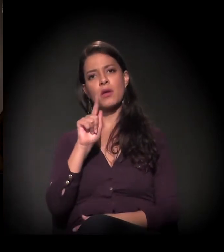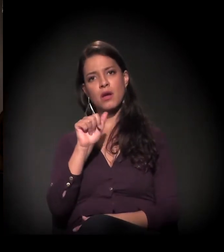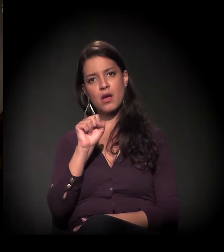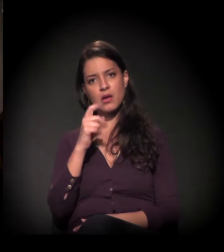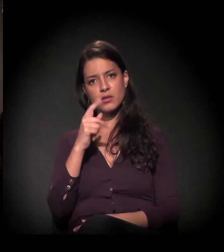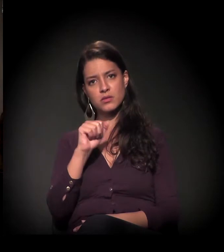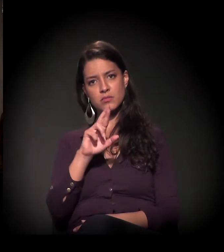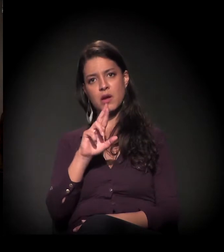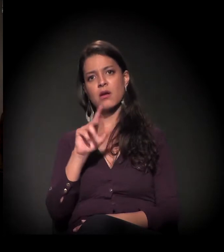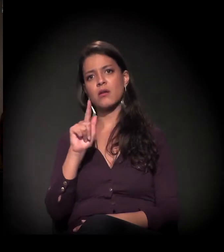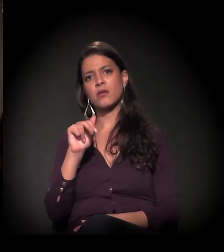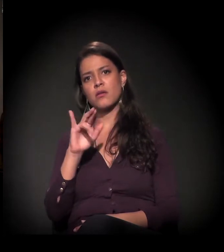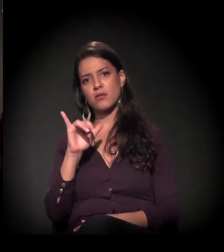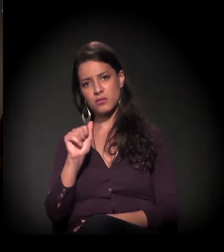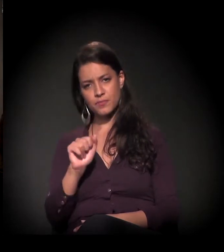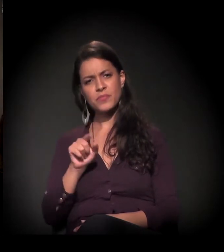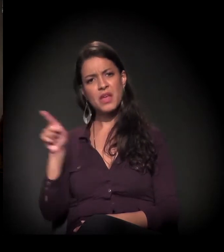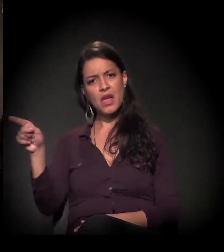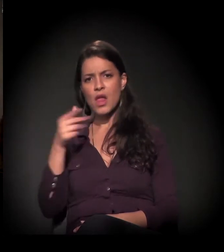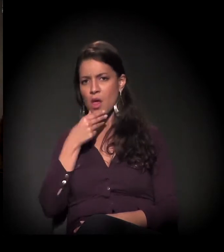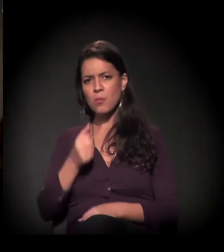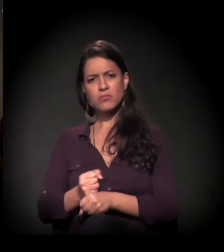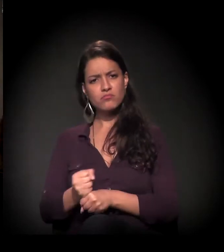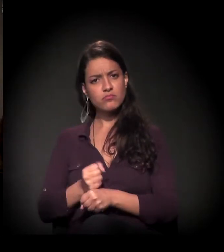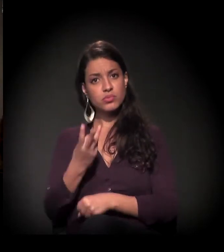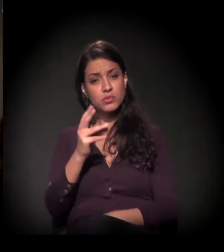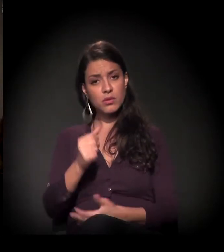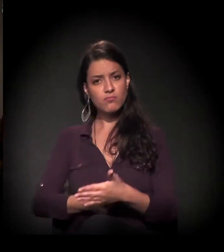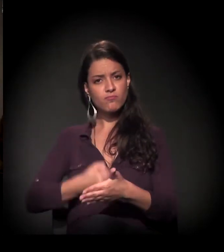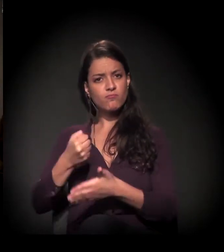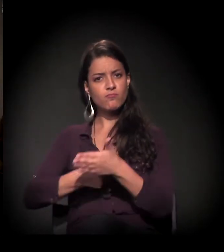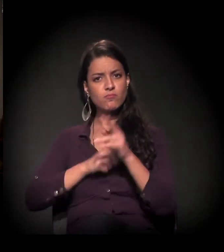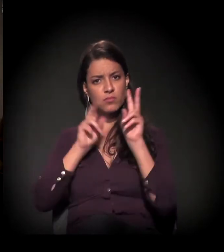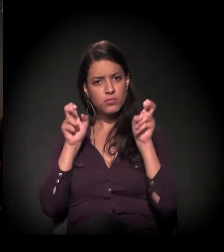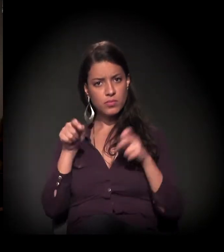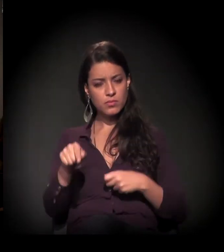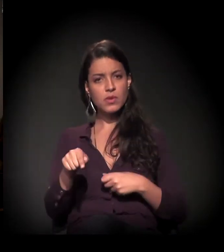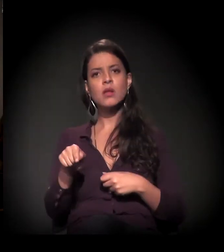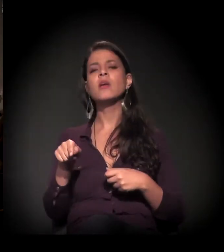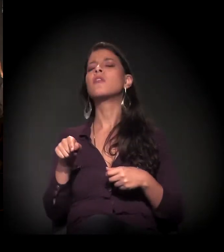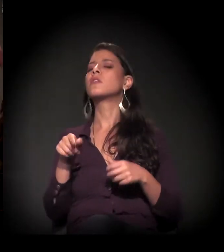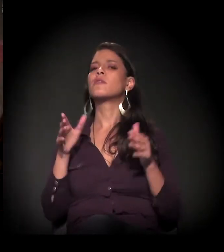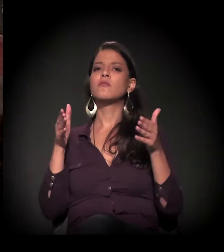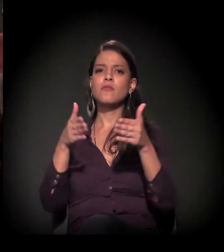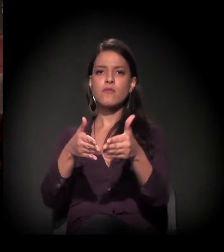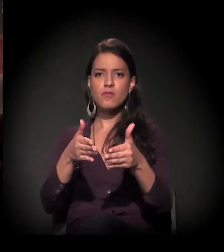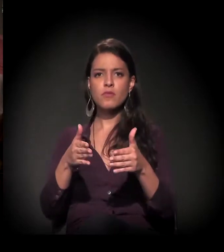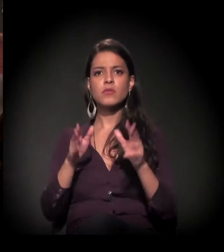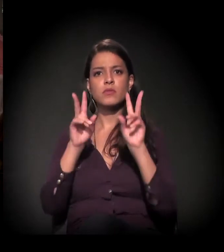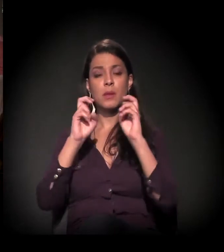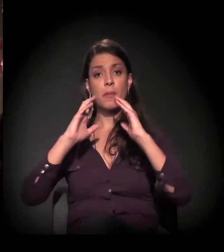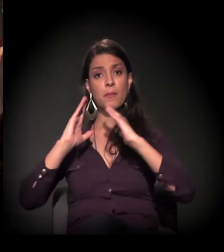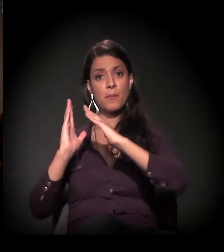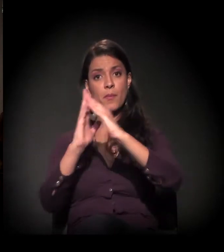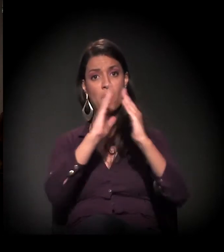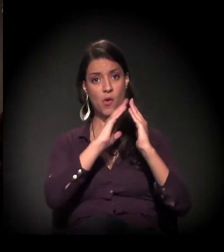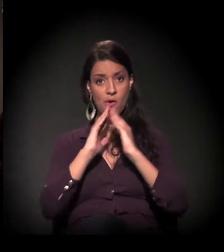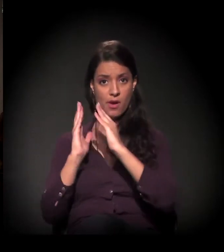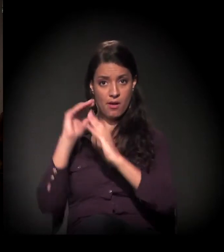O Dito também tem mais de 30 anos de militância, trabalha diretamente com a questão da moradia em São Paulo,